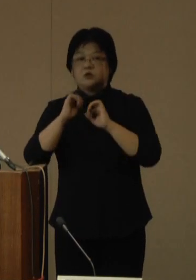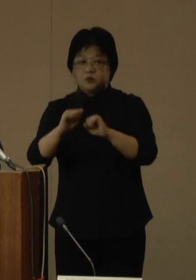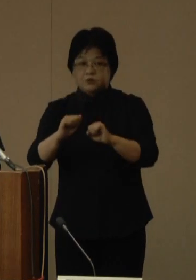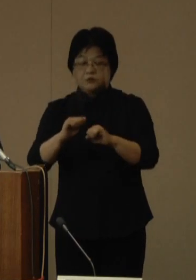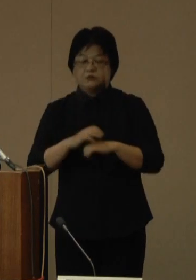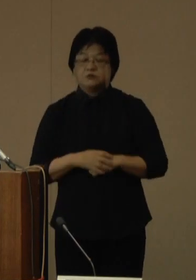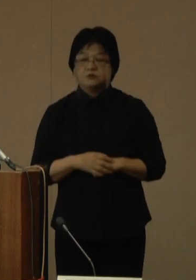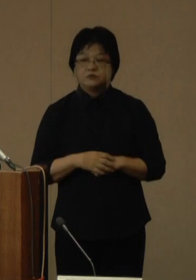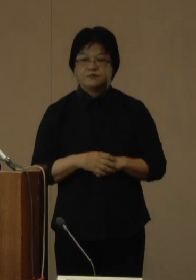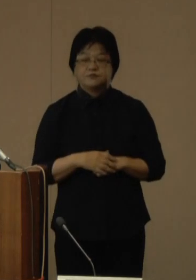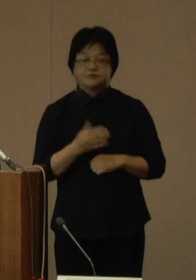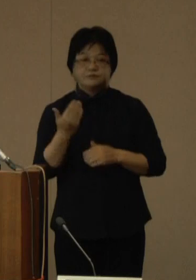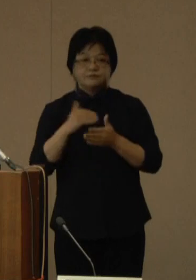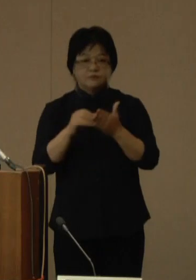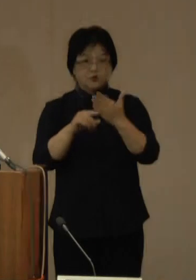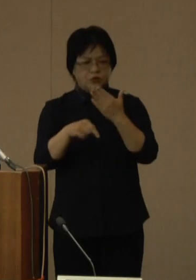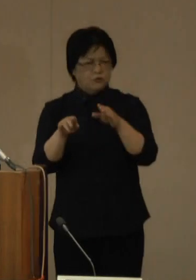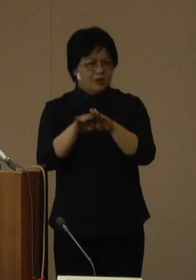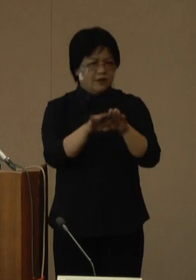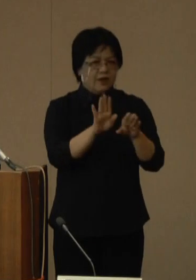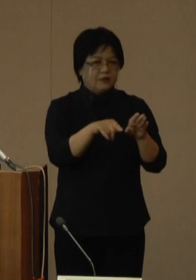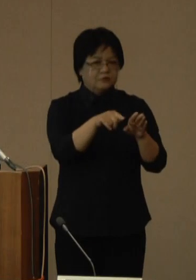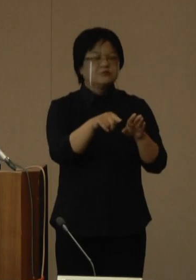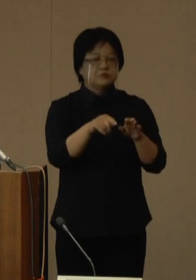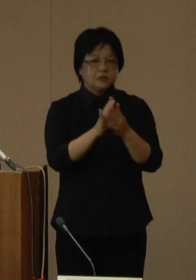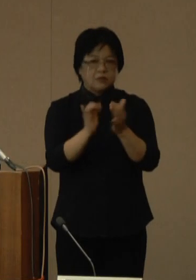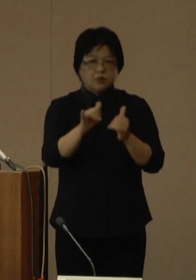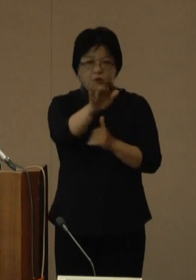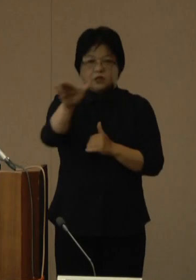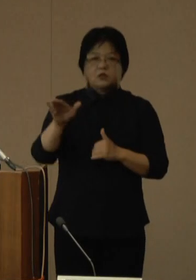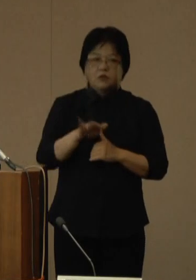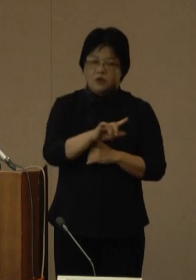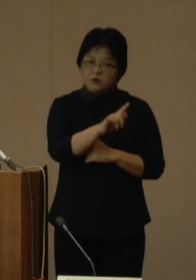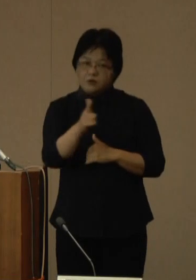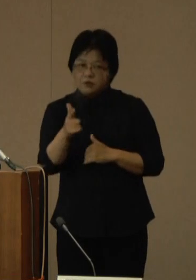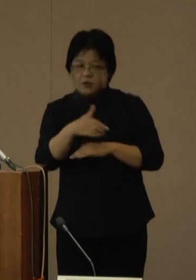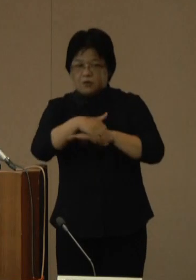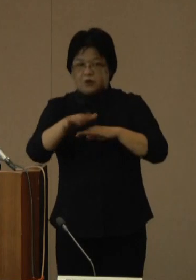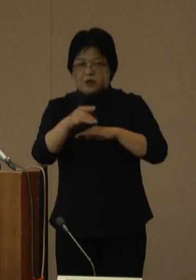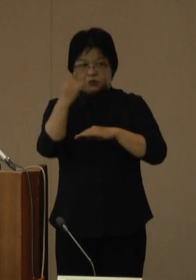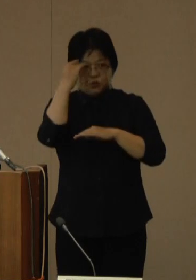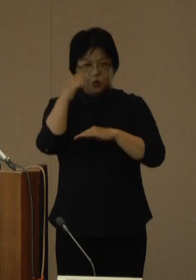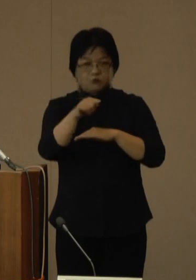これから9月の連休が続き、県民の皆さま、様々なご予定を計画しているかと思います